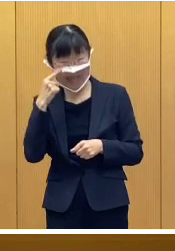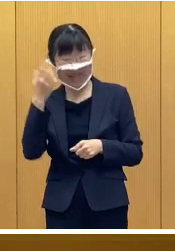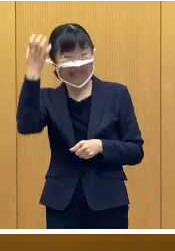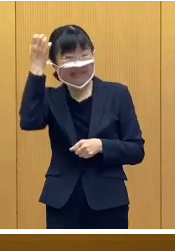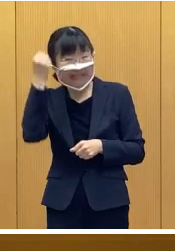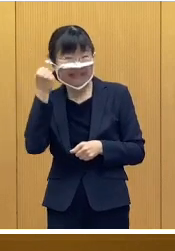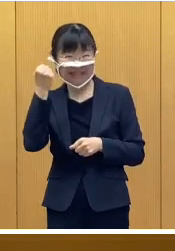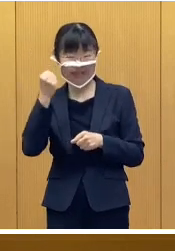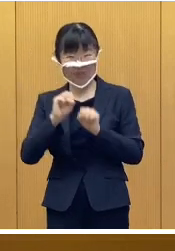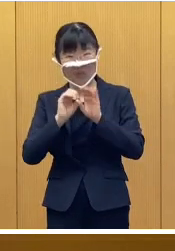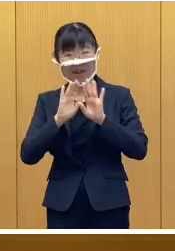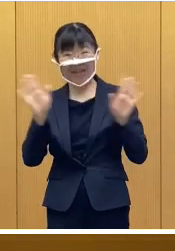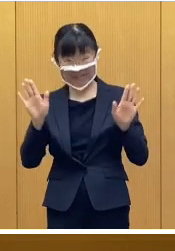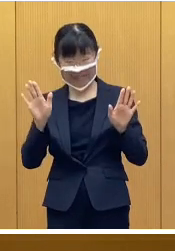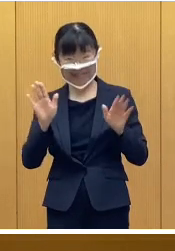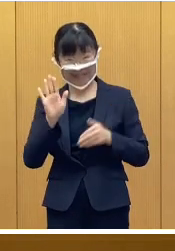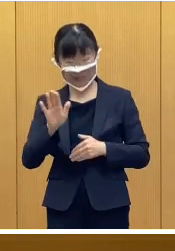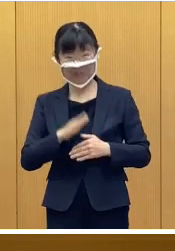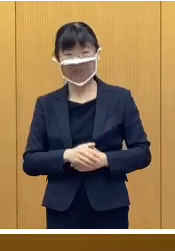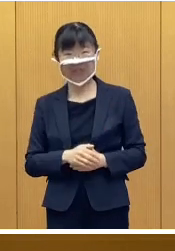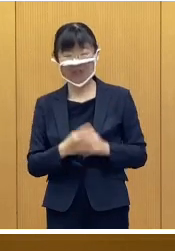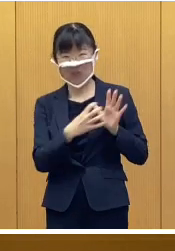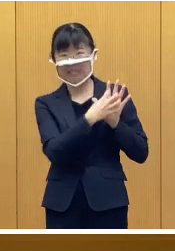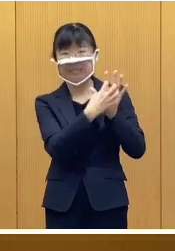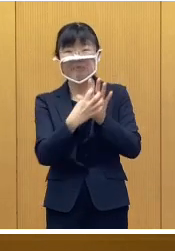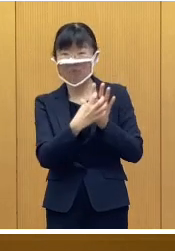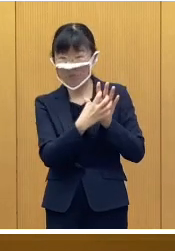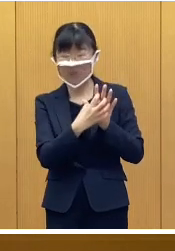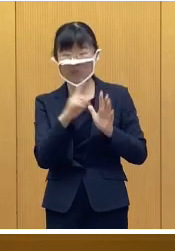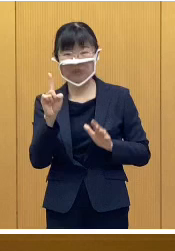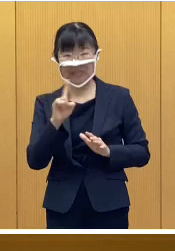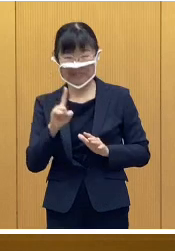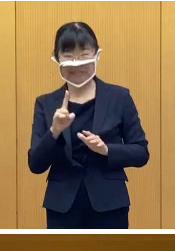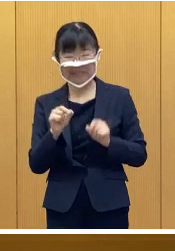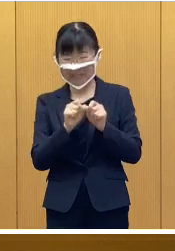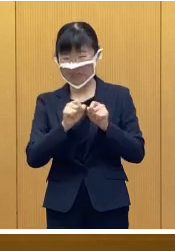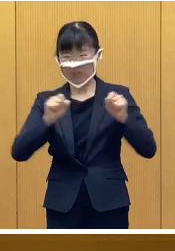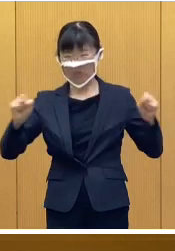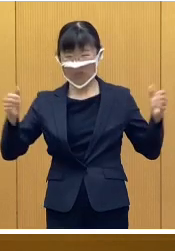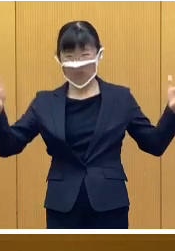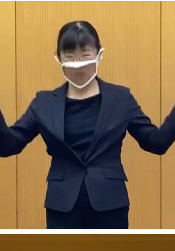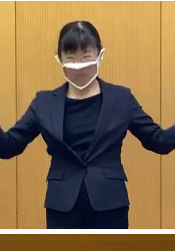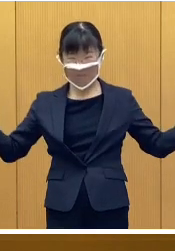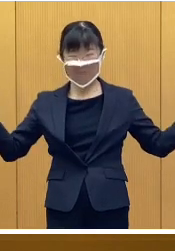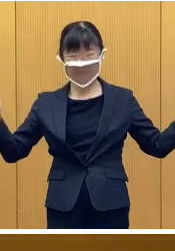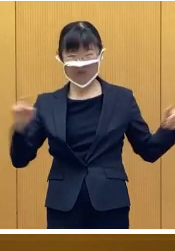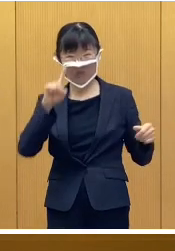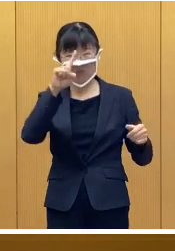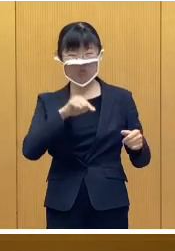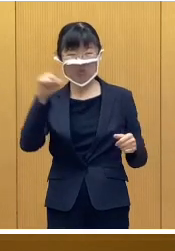ある意味、記念開催となりますので シンボルとなります、横15メートルの